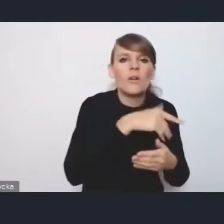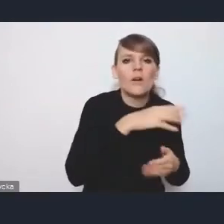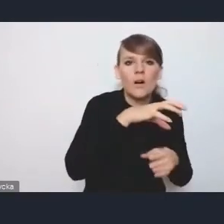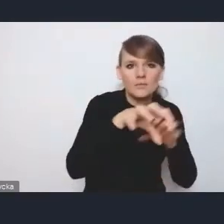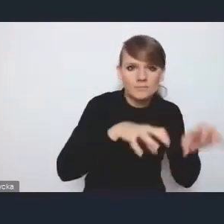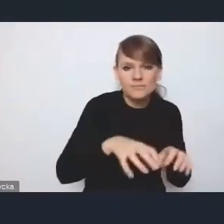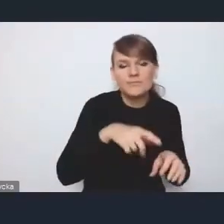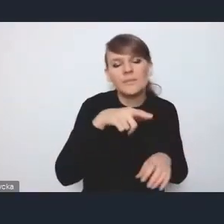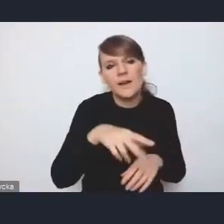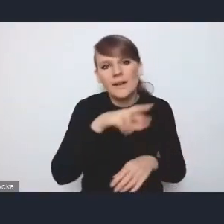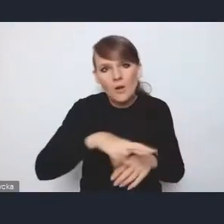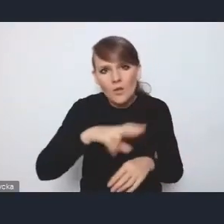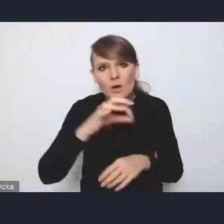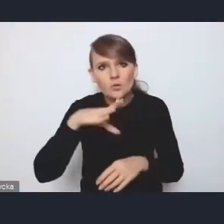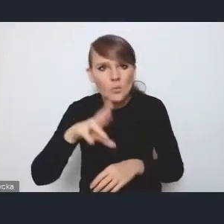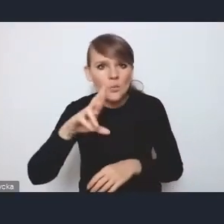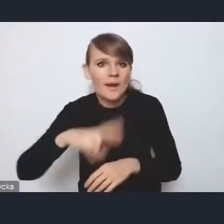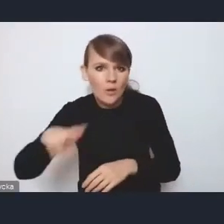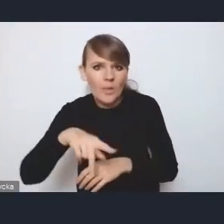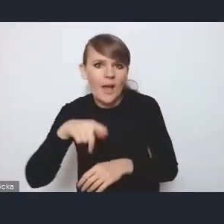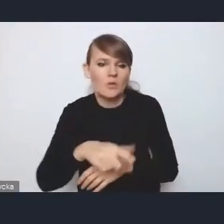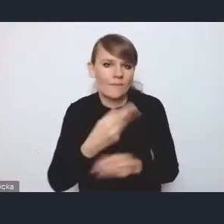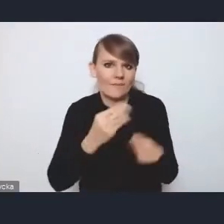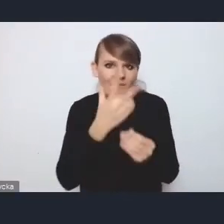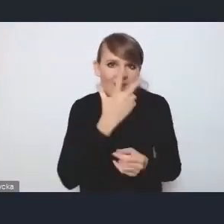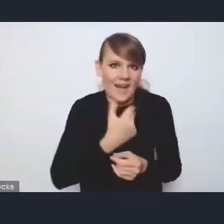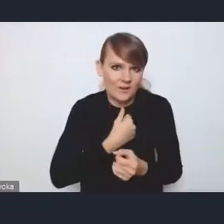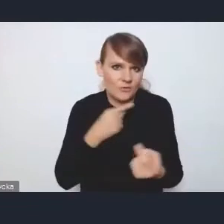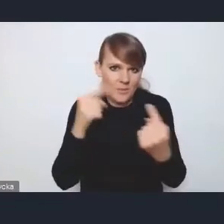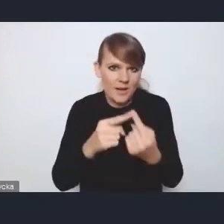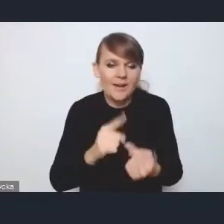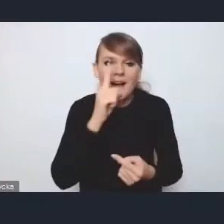wydaje mi się, byłby tutaj czytelniejszy i trafniejszy, ale z punktu widzenia tego dokumentu nie jest to takie istotne,